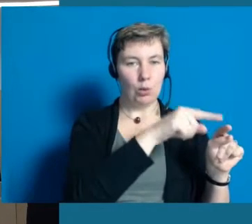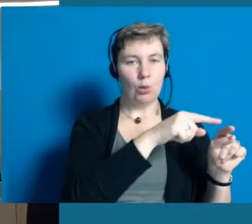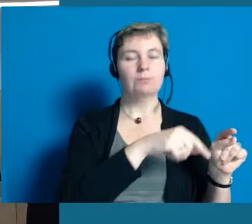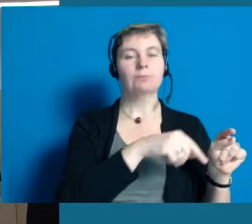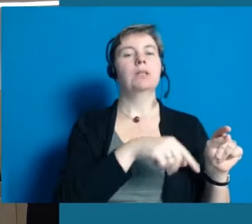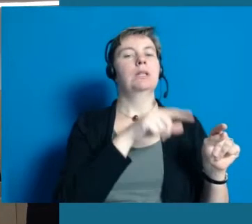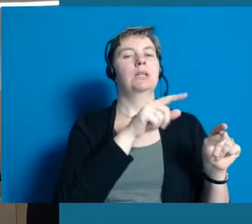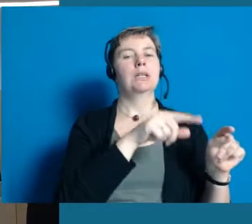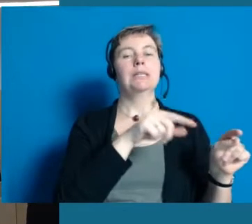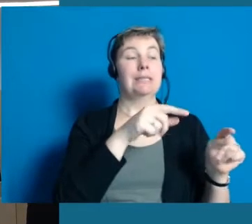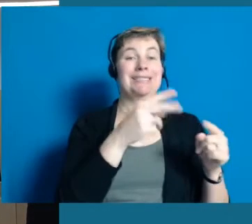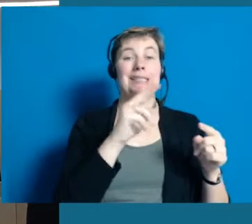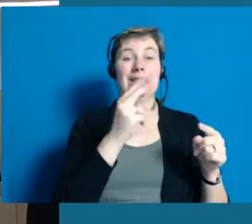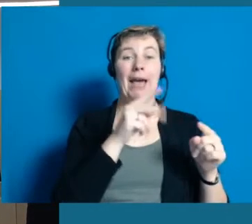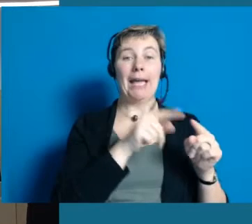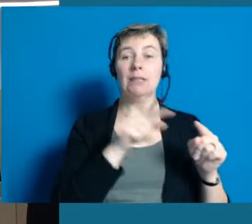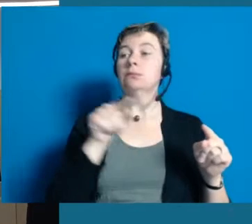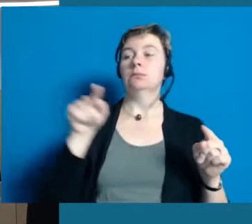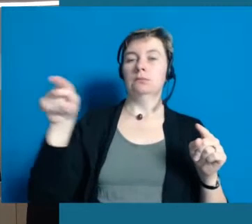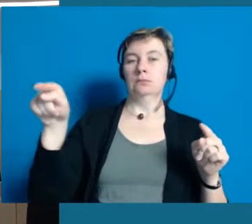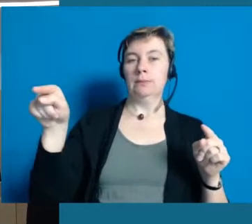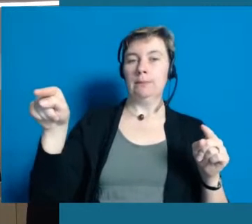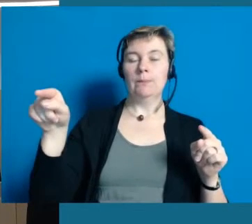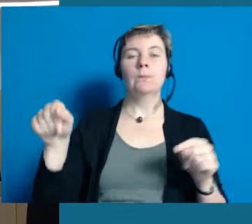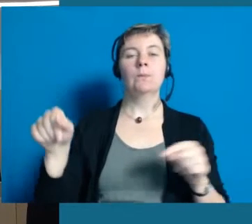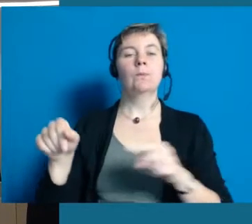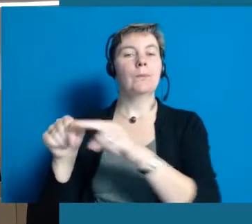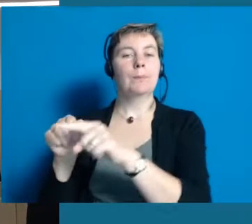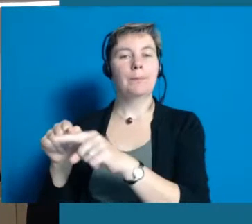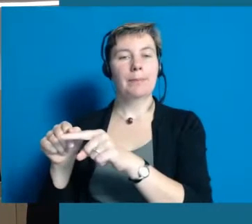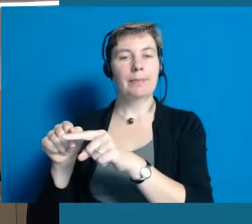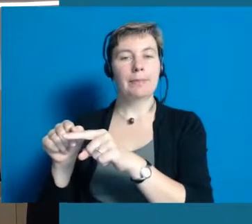Dann haben wir die zweite Station hier rechts von mir.